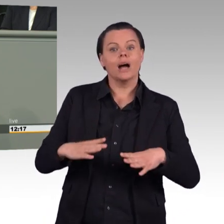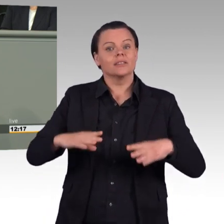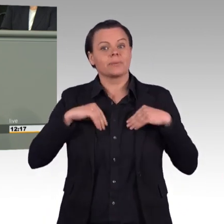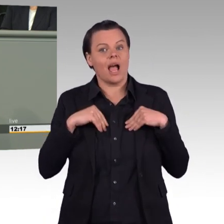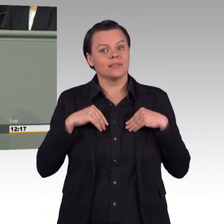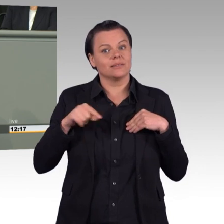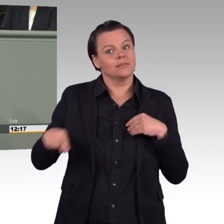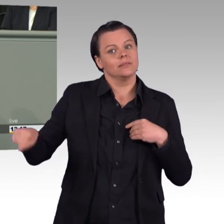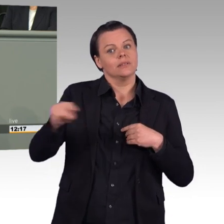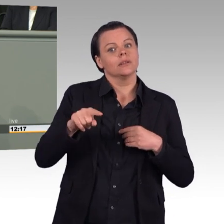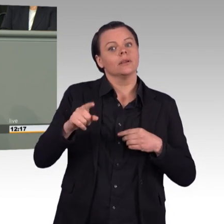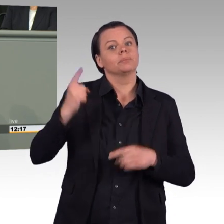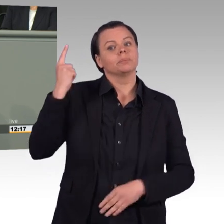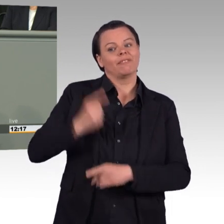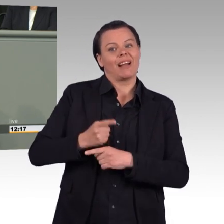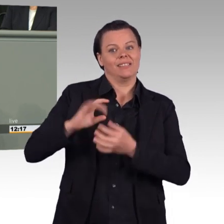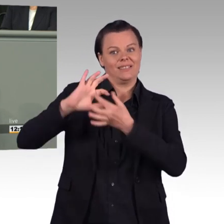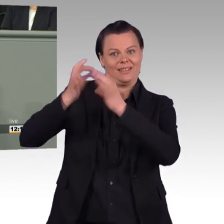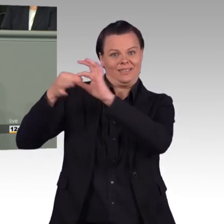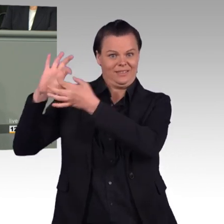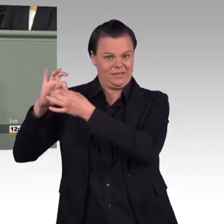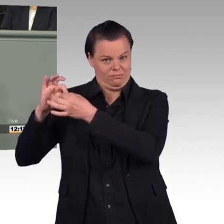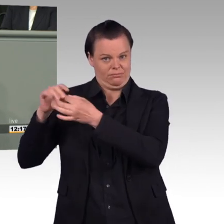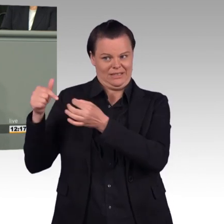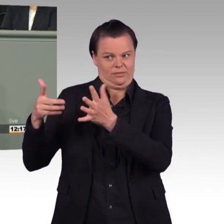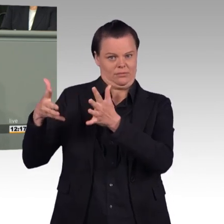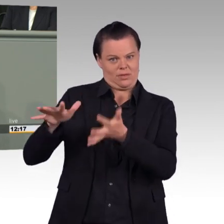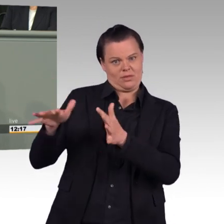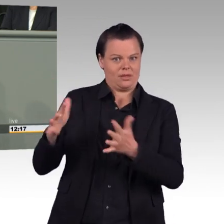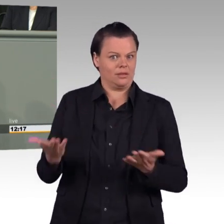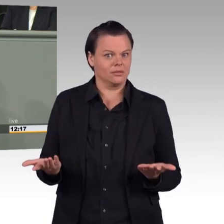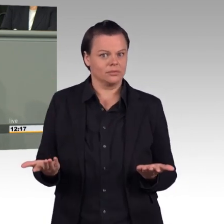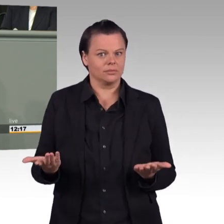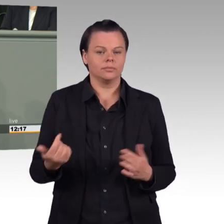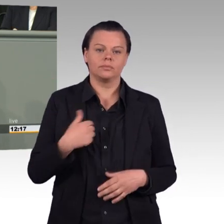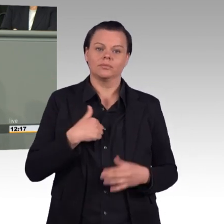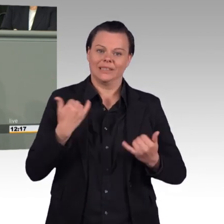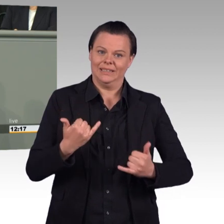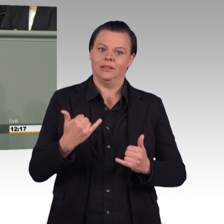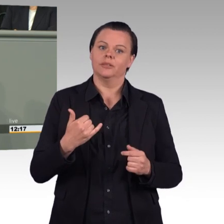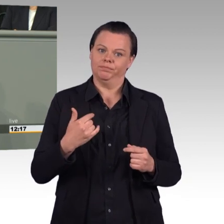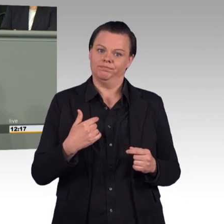Ich attestierte Ihnen dagegen ein Führungsproblem. Räumen Sie in Ihrem Haus auf, ziehen Sie notwendige personelle Konsequenzen.